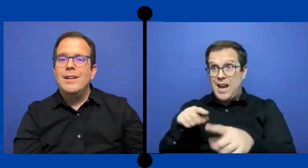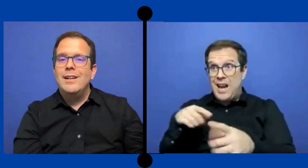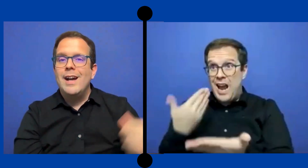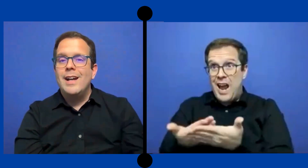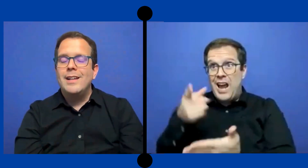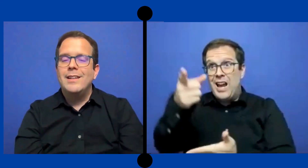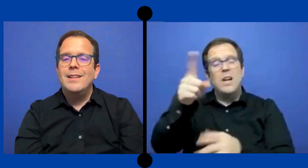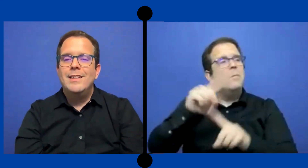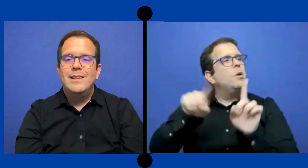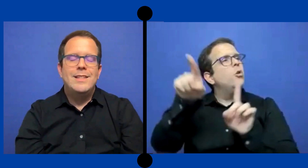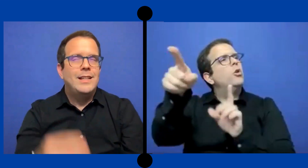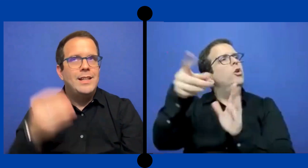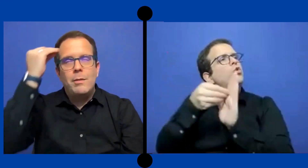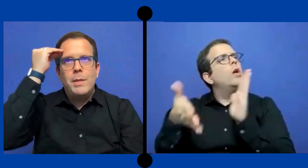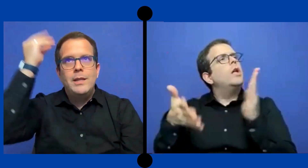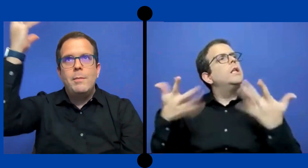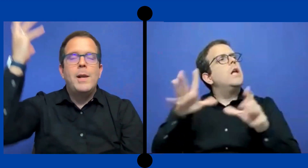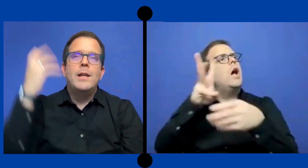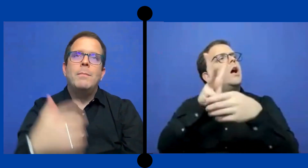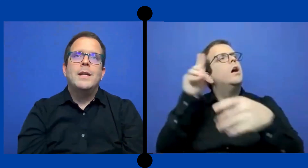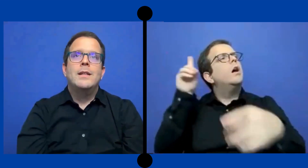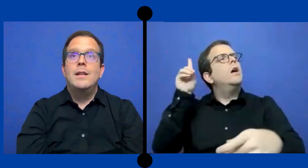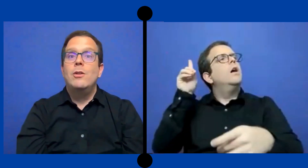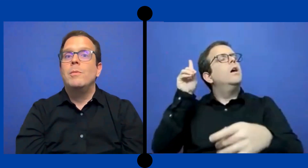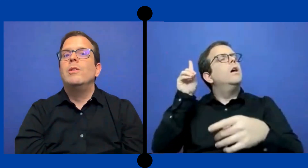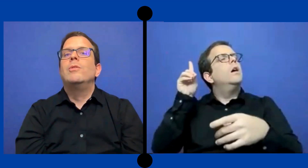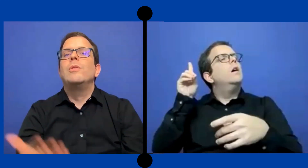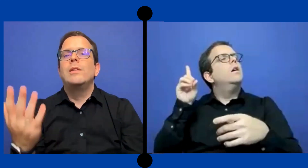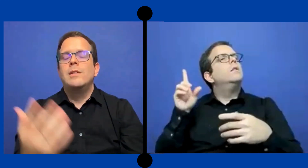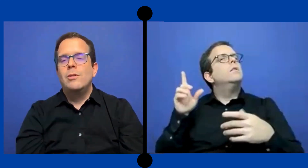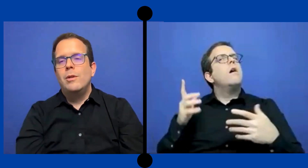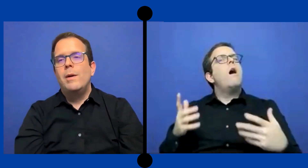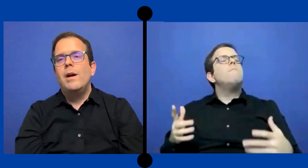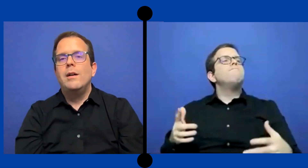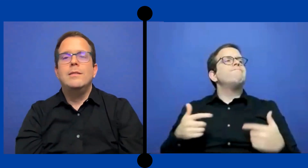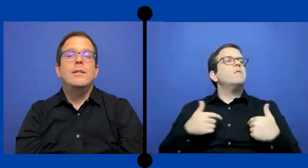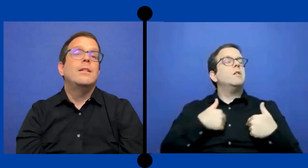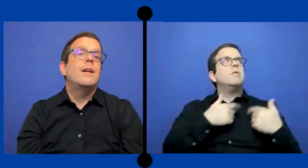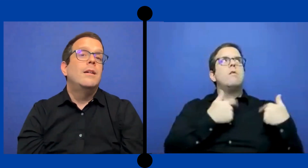ganarte ya tenías 20 planes para ese dinero pero el ... cliente se dio de baja así que ya